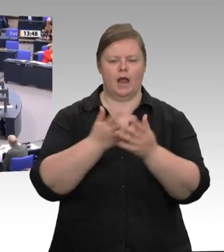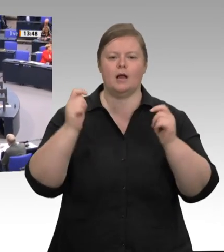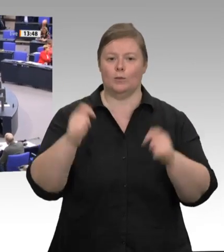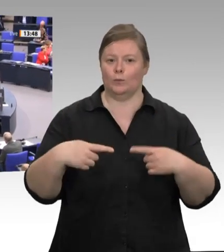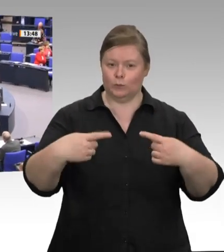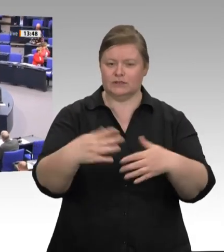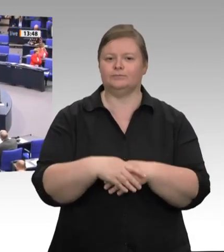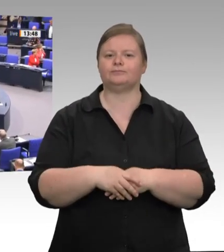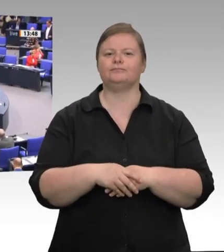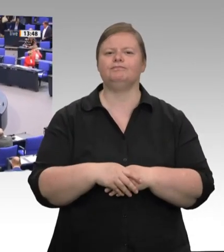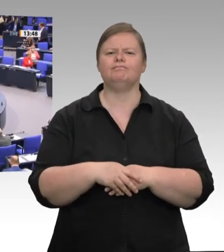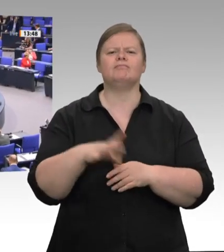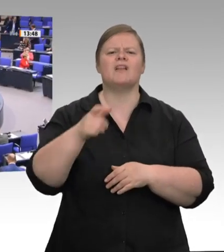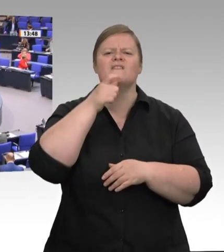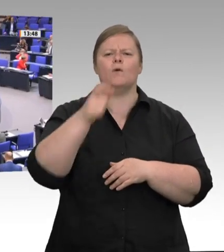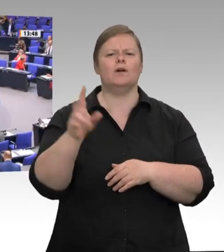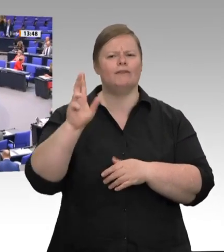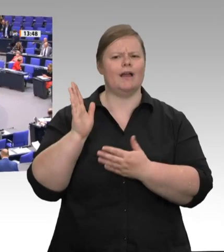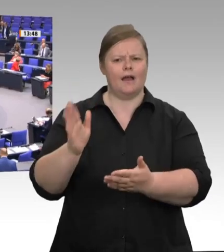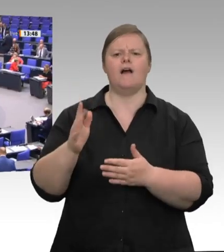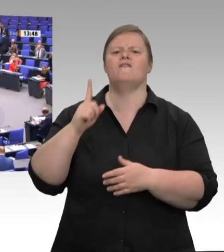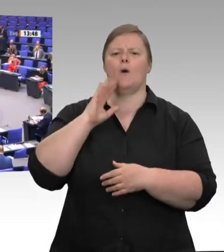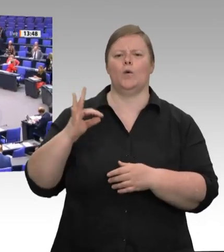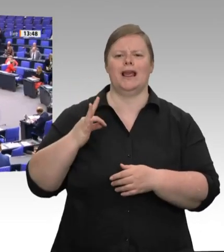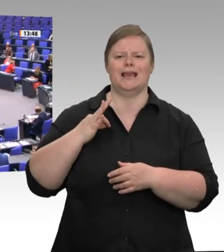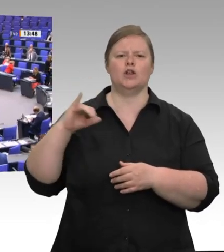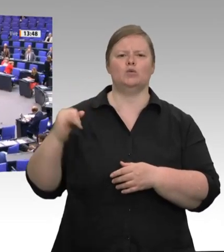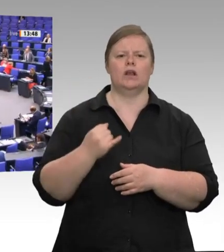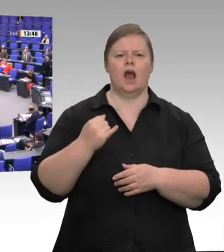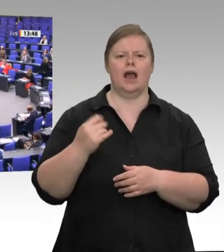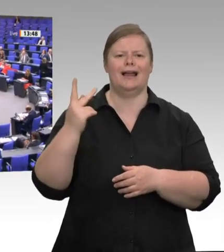Sehr geehrte Frau Präsidentin! Liebe Kolleginnen und Kollegen!